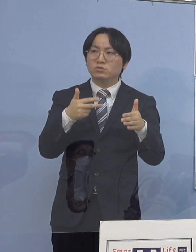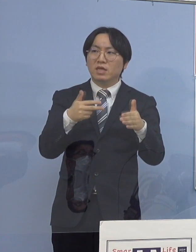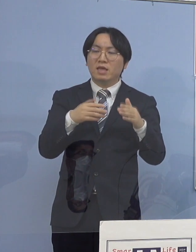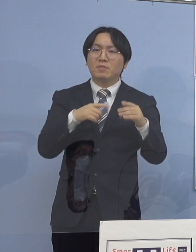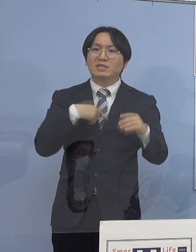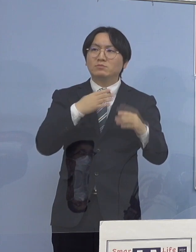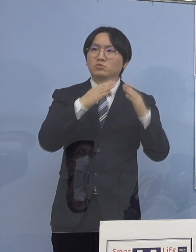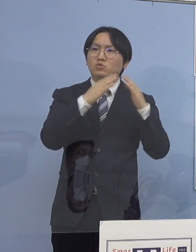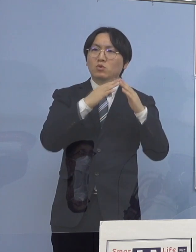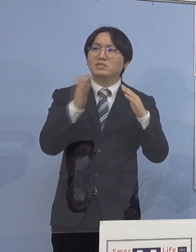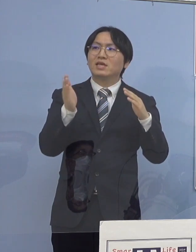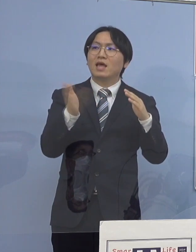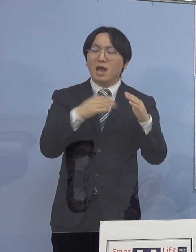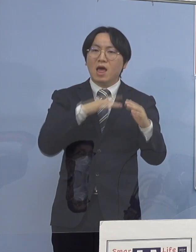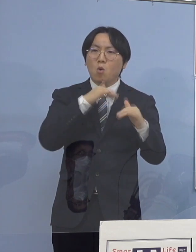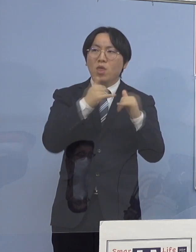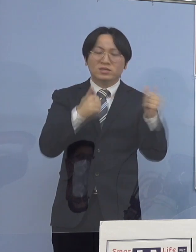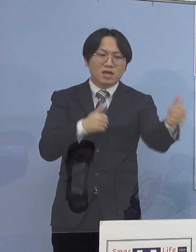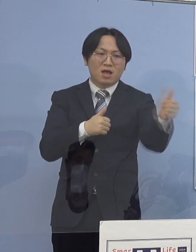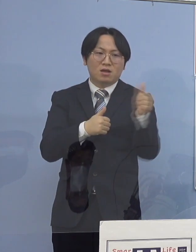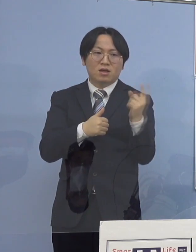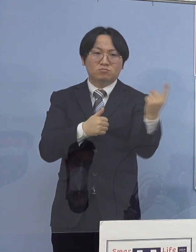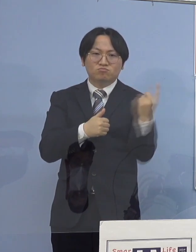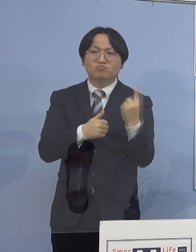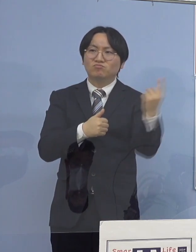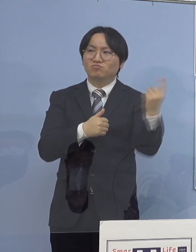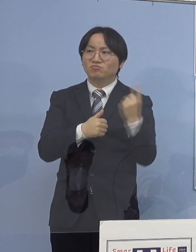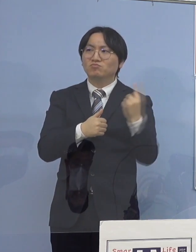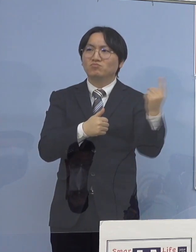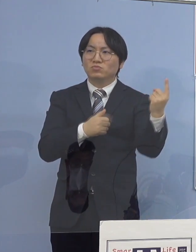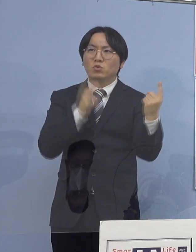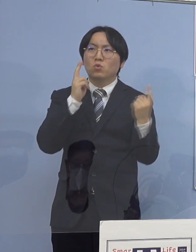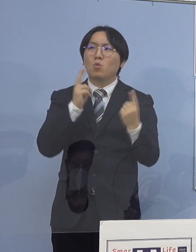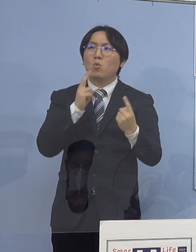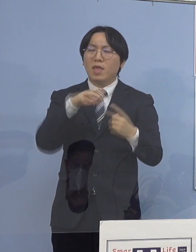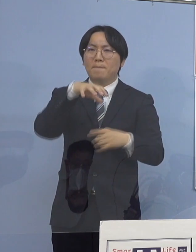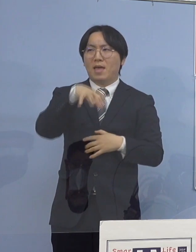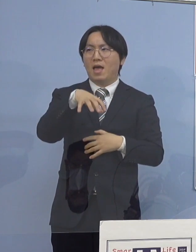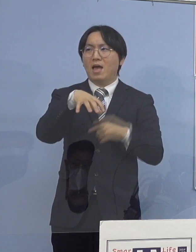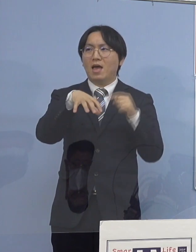当然、家庭内感染して持ってきてしまう こうしたことがあるんですね